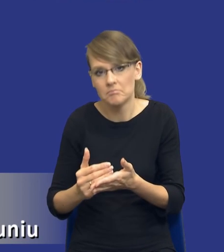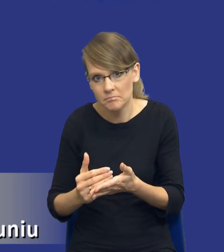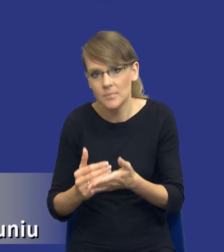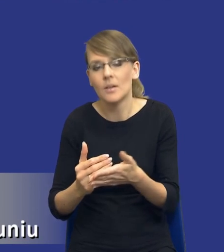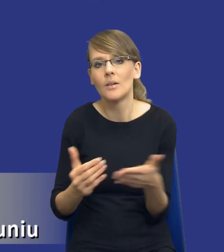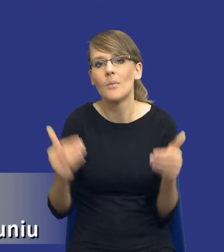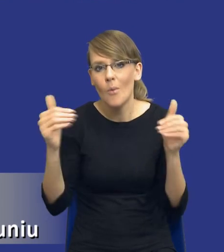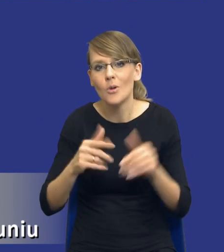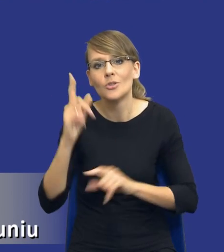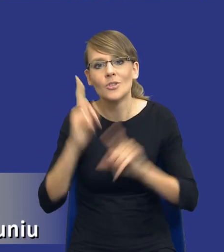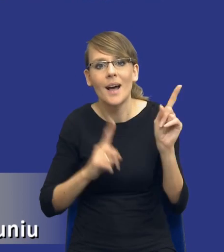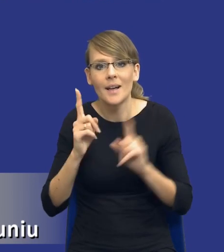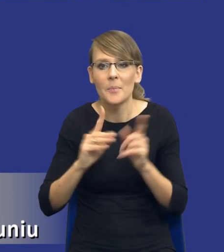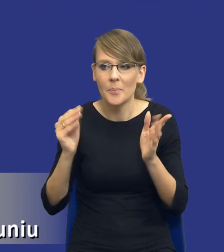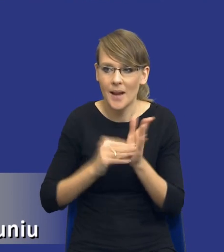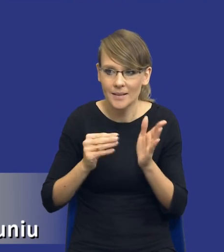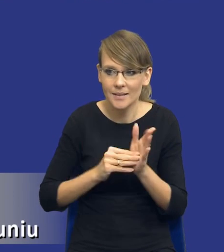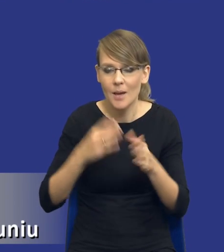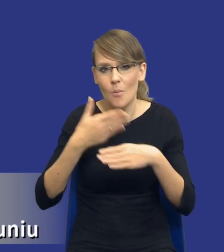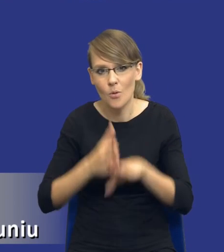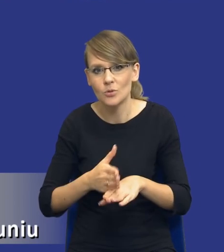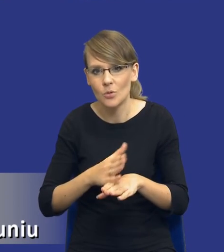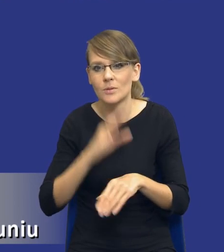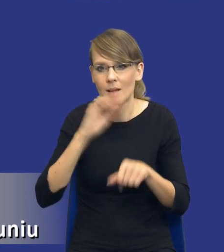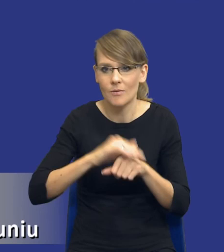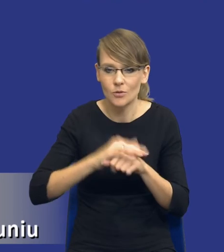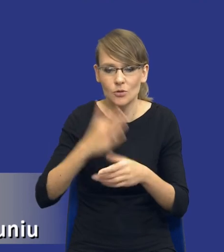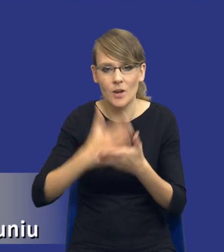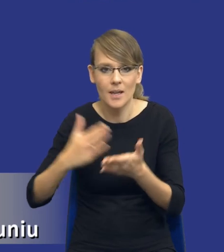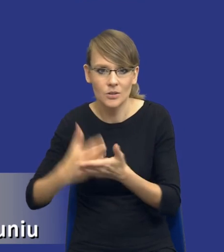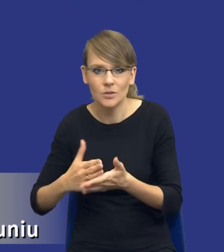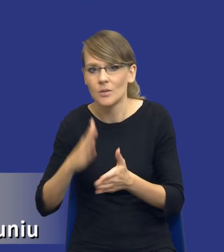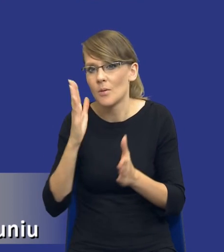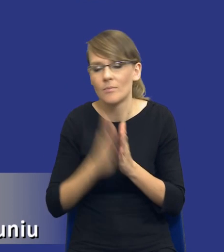czasem praktyka podziału zamówienia na części jest po prostu niewłaściwa.